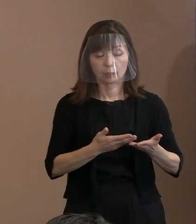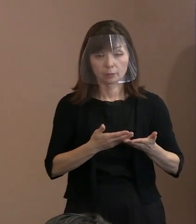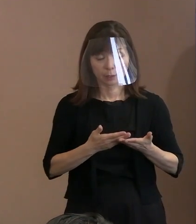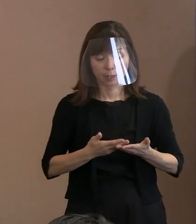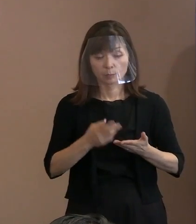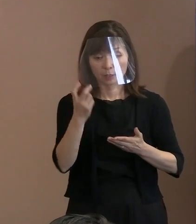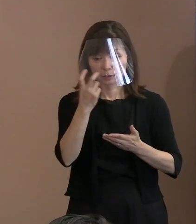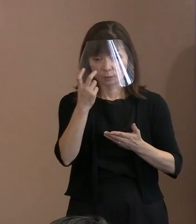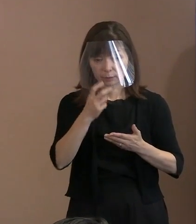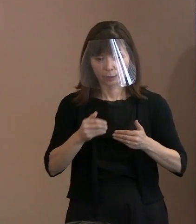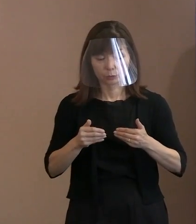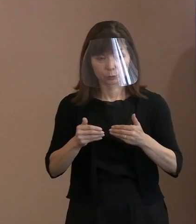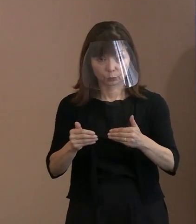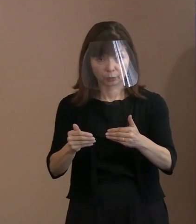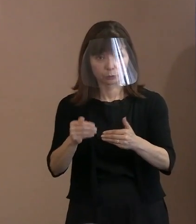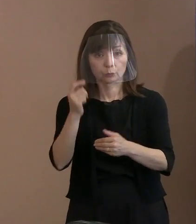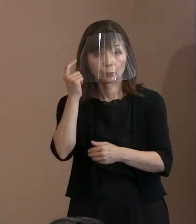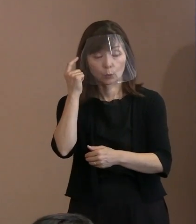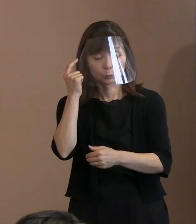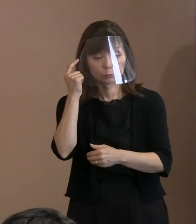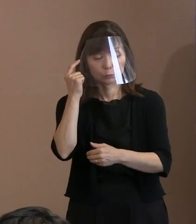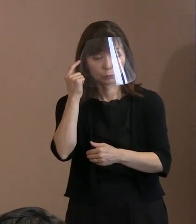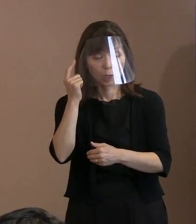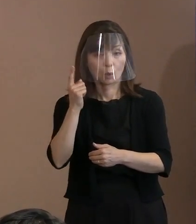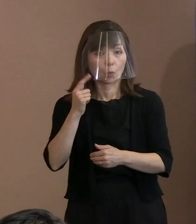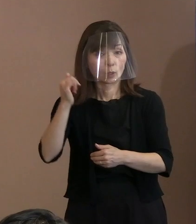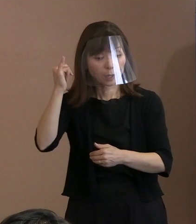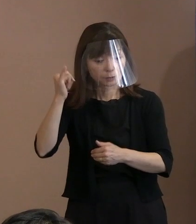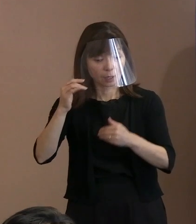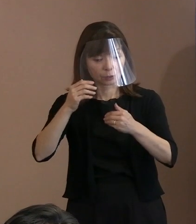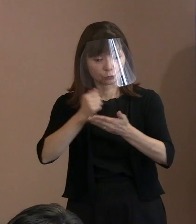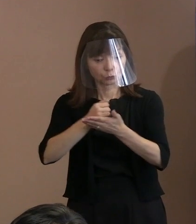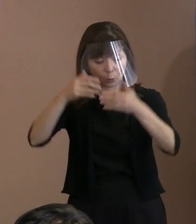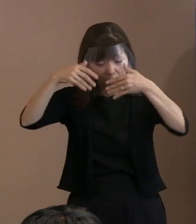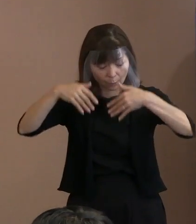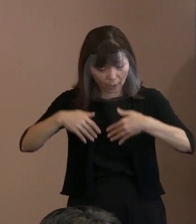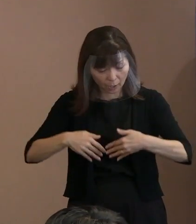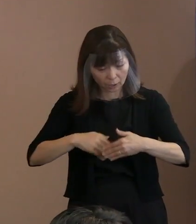その胎内被爆者たちの審査が 本来どうあるべきか､